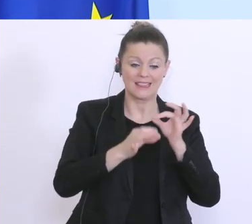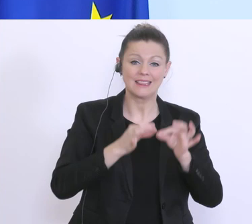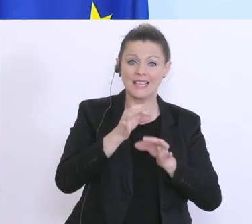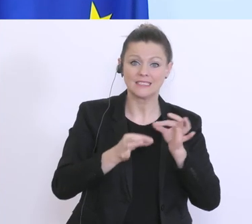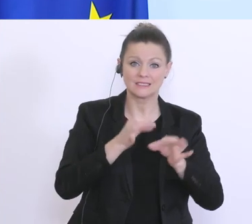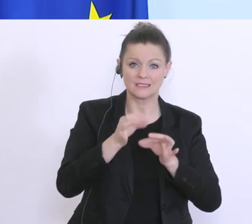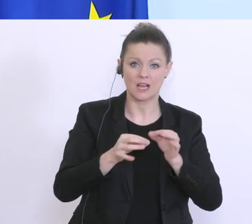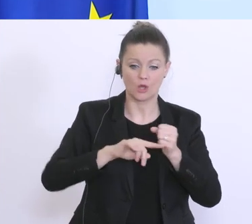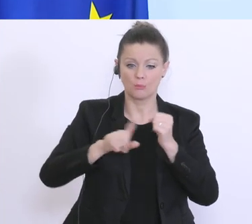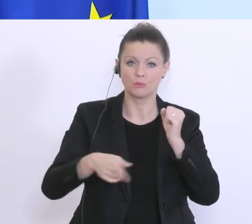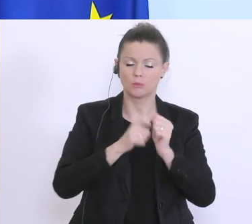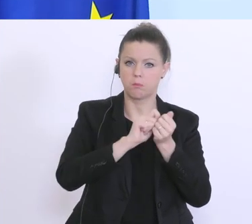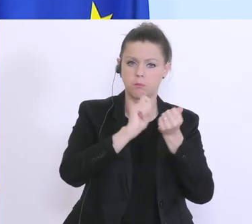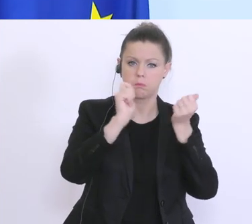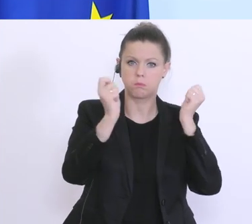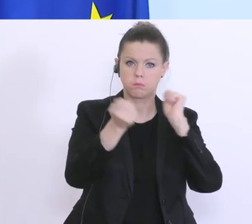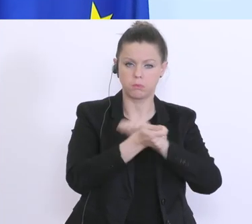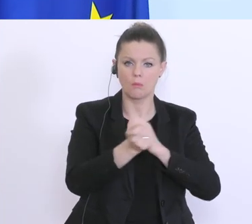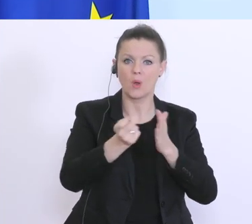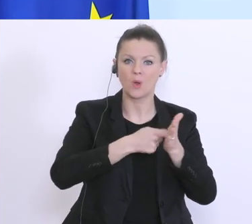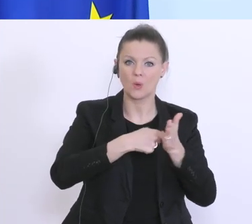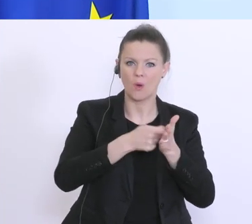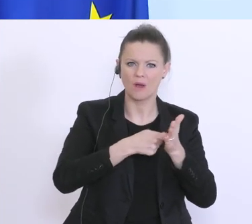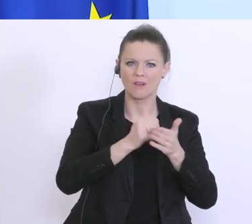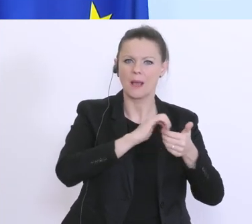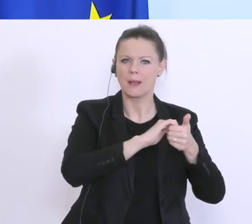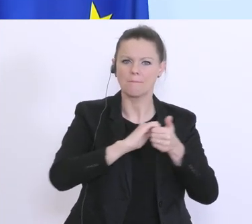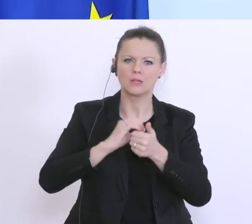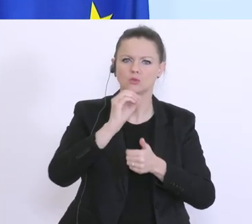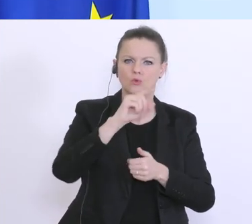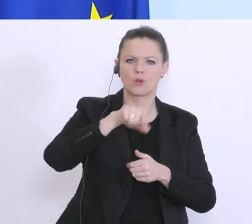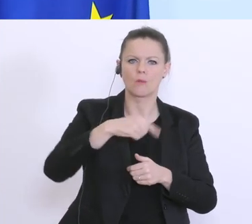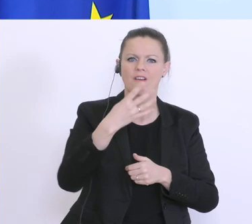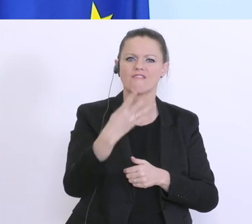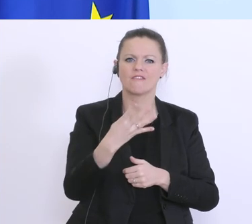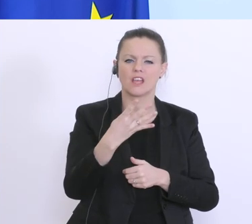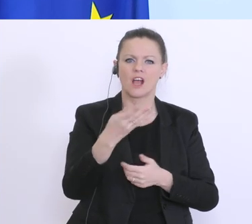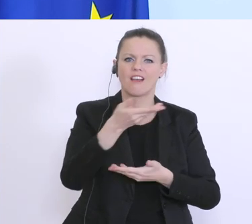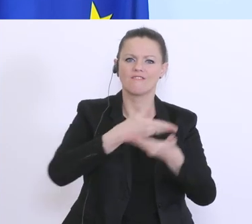Einnahmenschätzungskorrektur gemacht, minus 0,4 % Wirtschaftswachstum. Am Mittwoch haben wir die